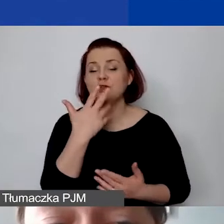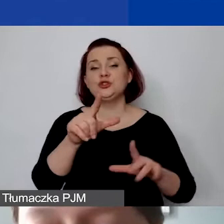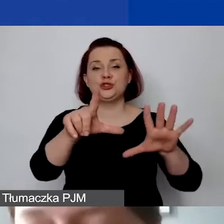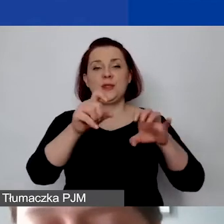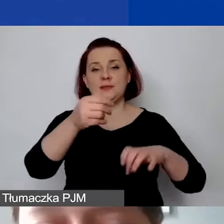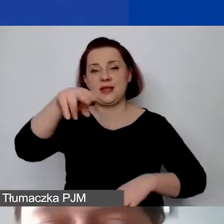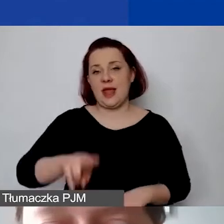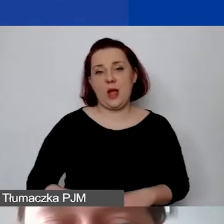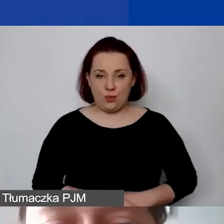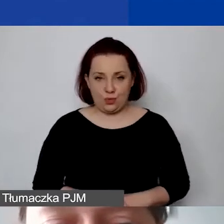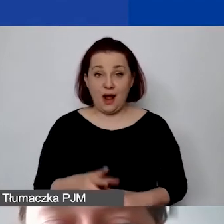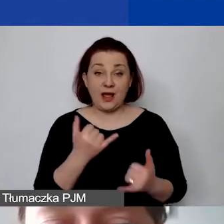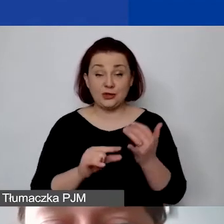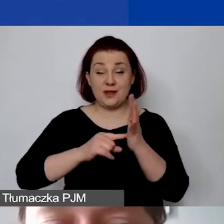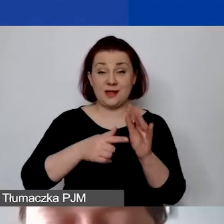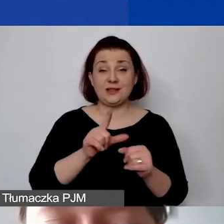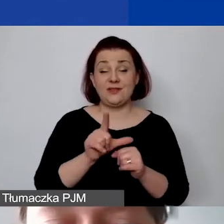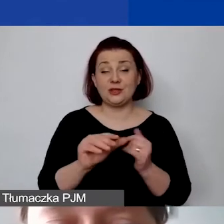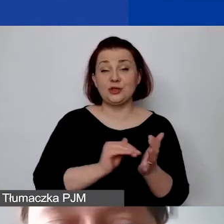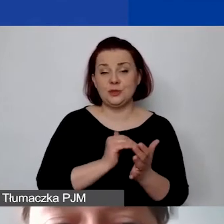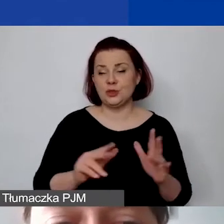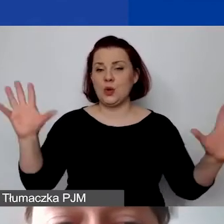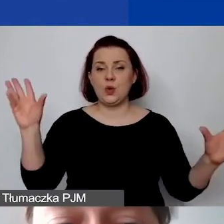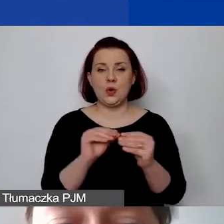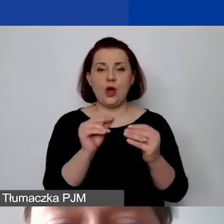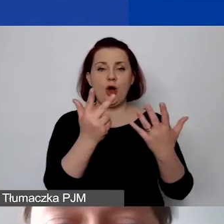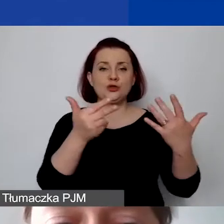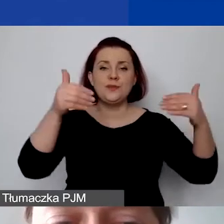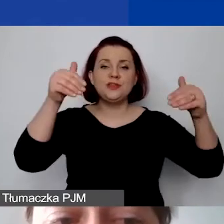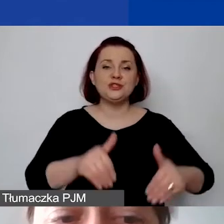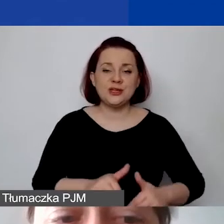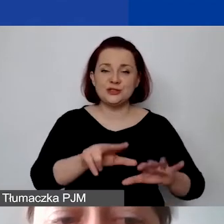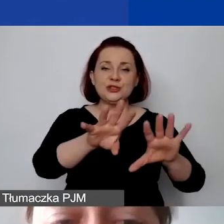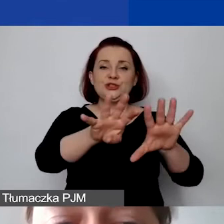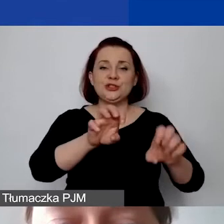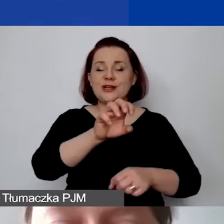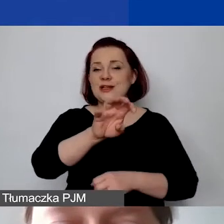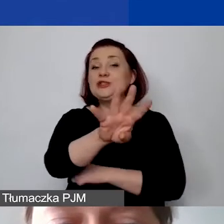Jeśli przeliczamy ją przez 12 miesięcy, to 8400 euro. Teraz uwaga -